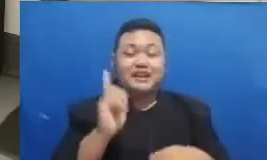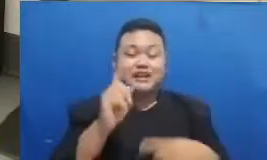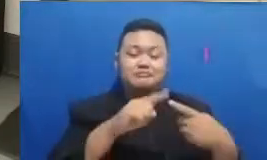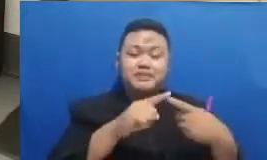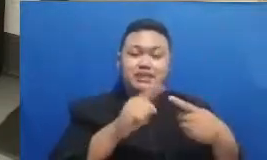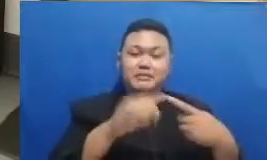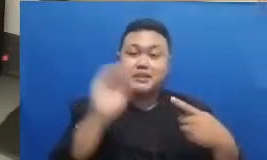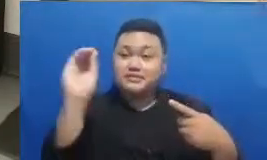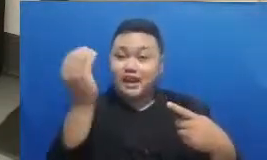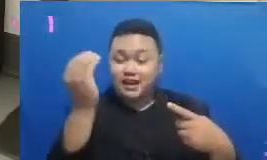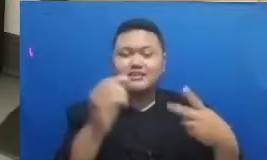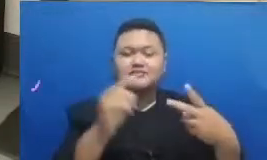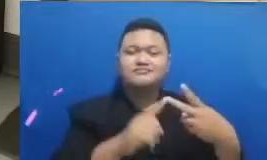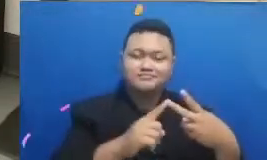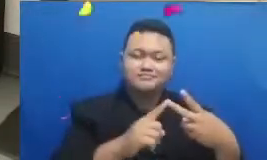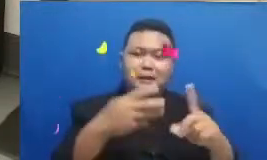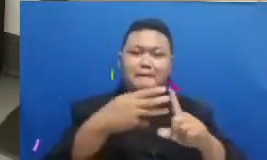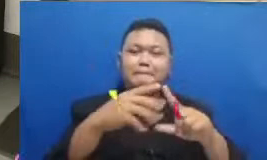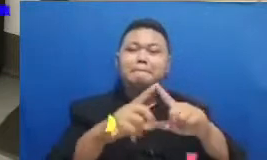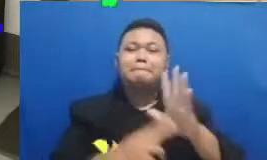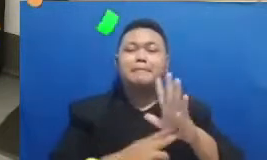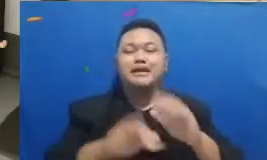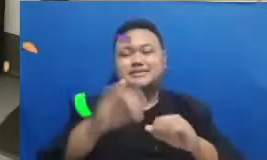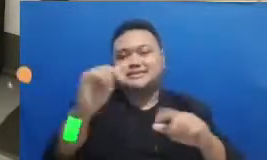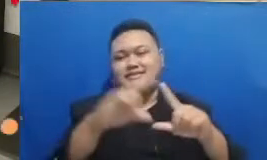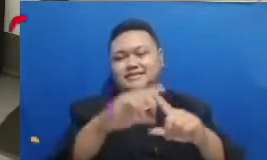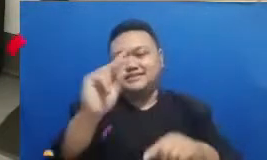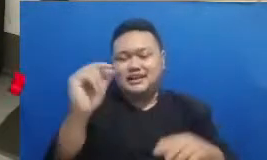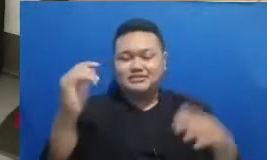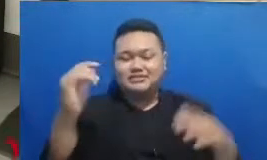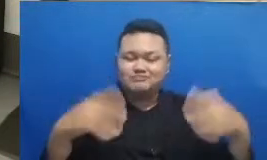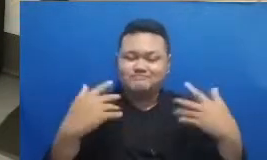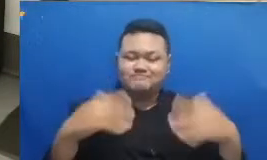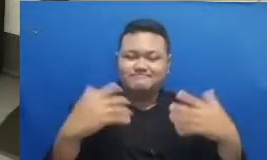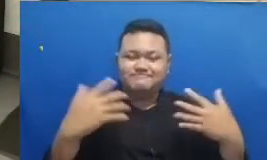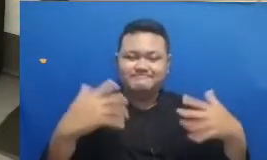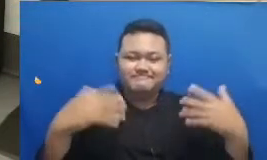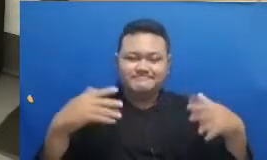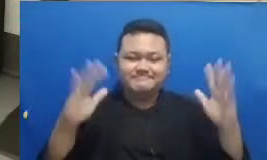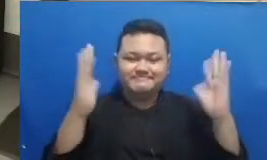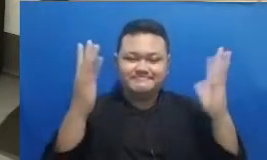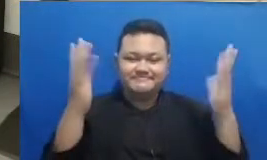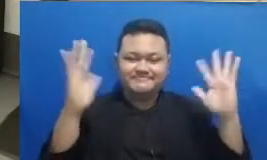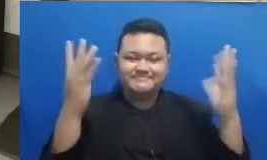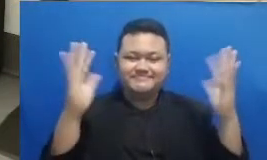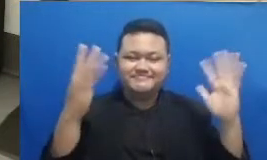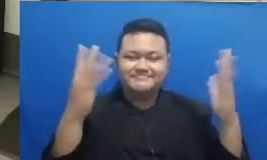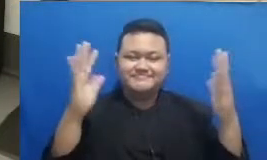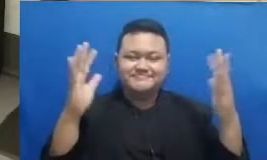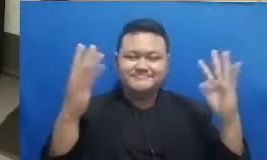kalau begitu Oke dan ibu dan bapak tenang kita masih belum berakhir acaranya kita masih belajar